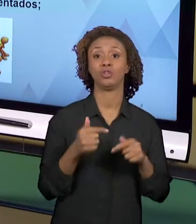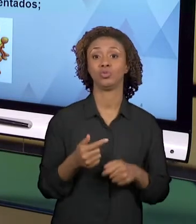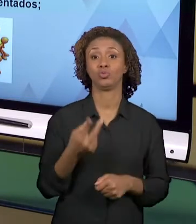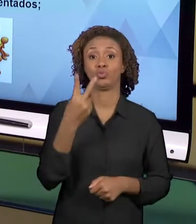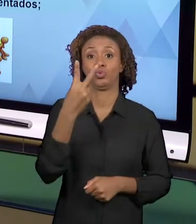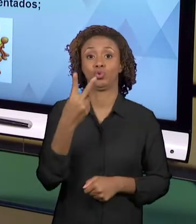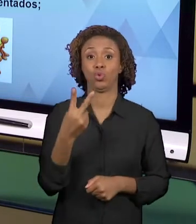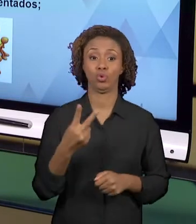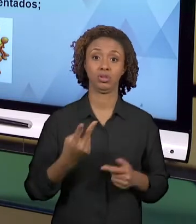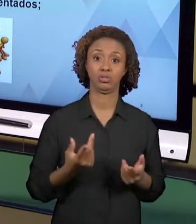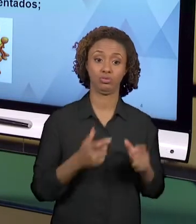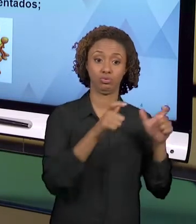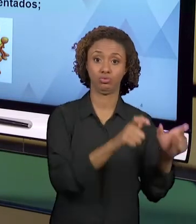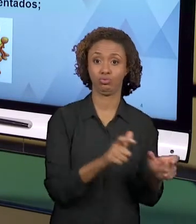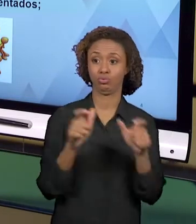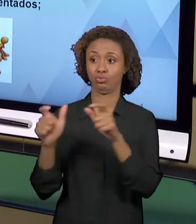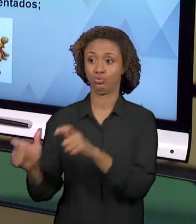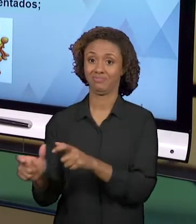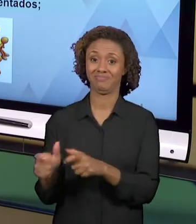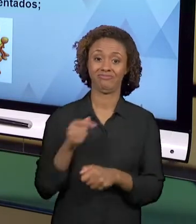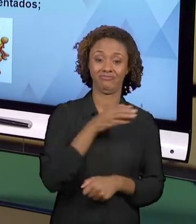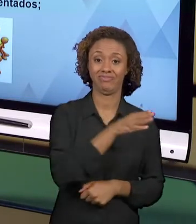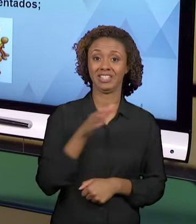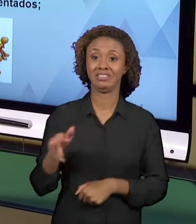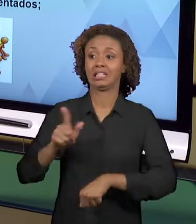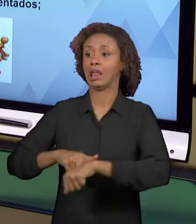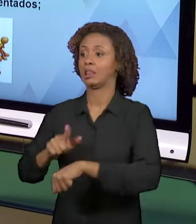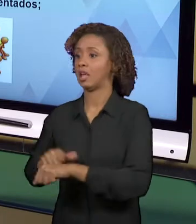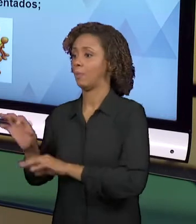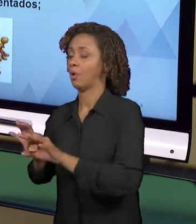DESENVOLVER ATIVIDADES PARA OS SEUS ALUNOS. OUTRA